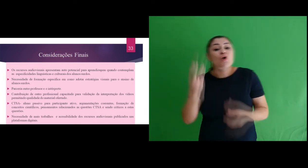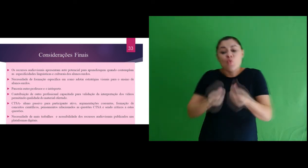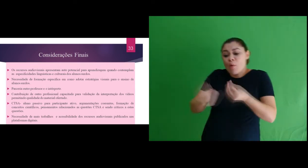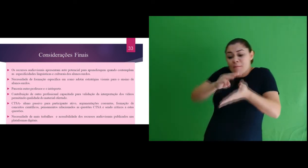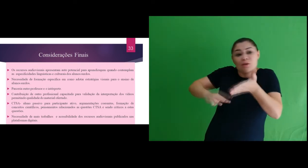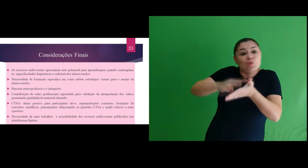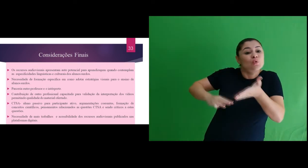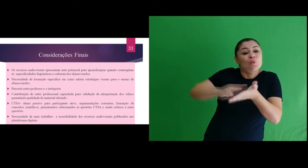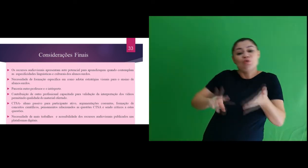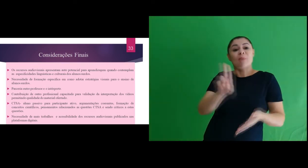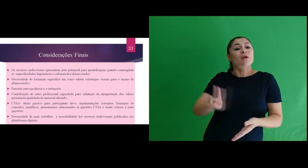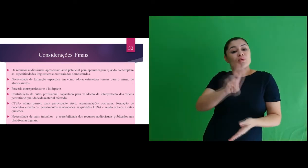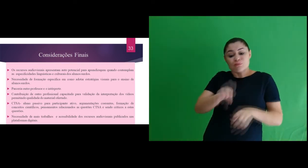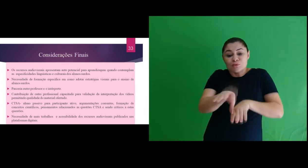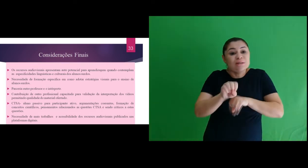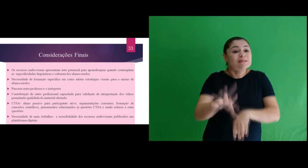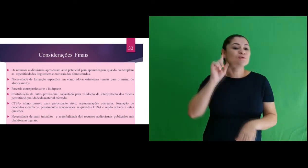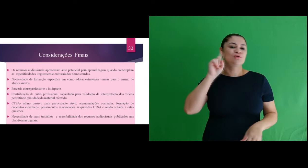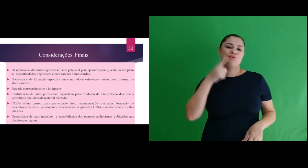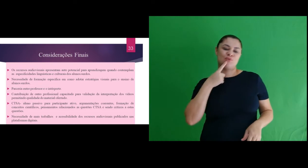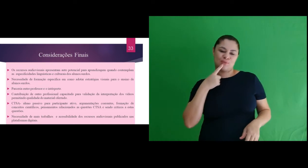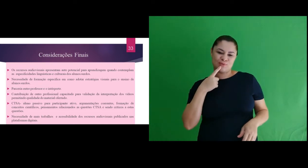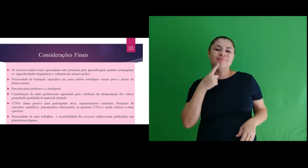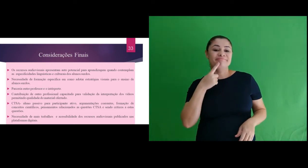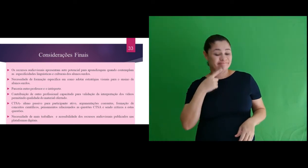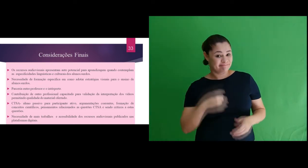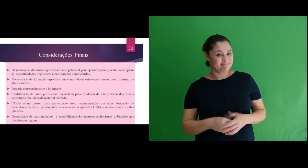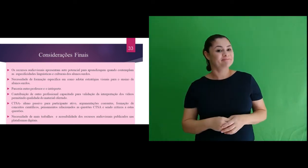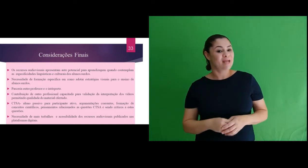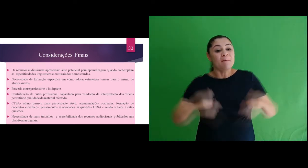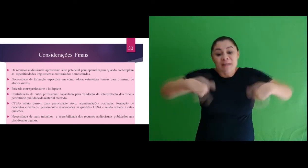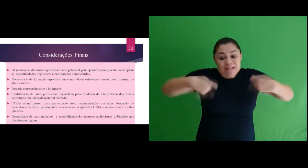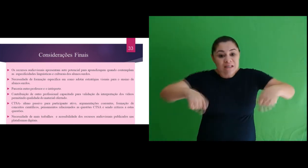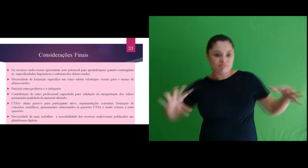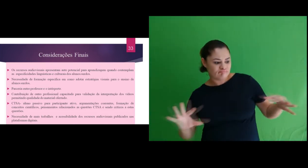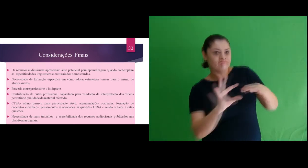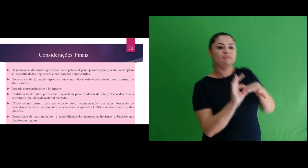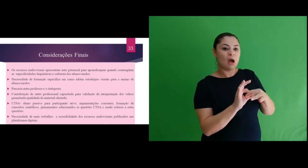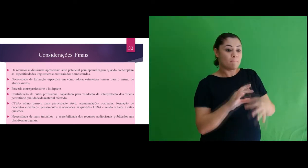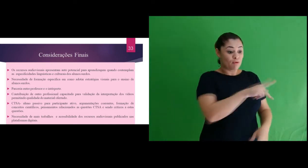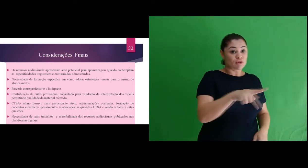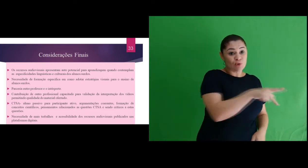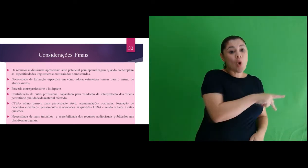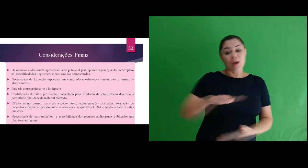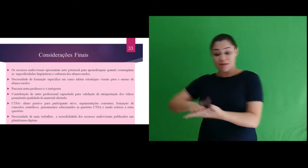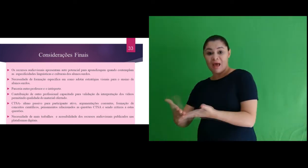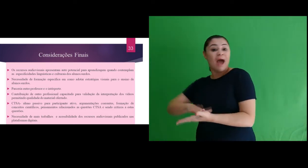metodologias de como adotar estratégias visuais para o ensino de alunos surdos. Verificamos